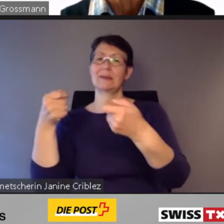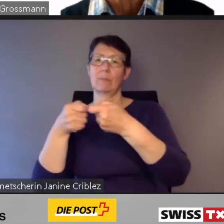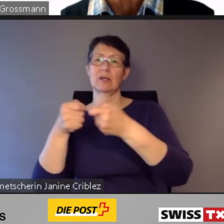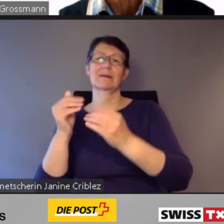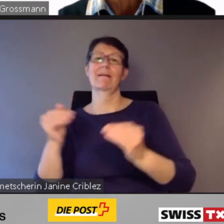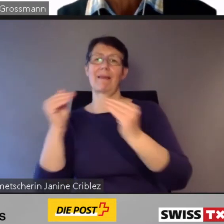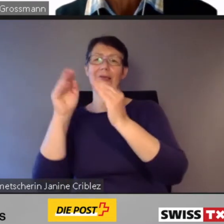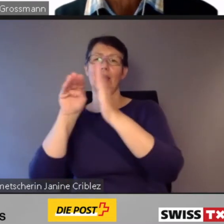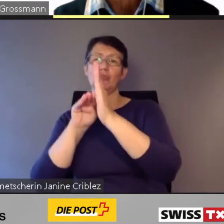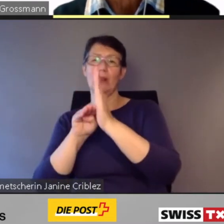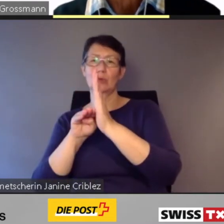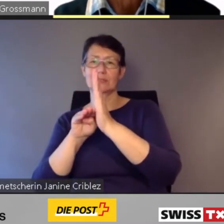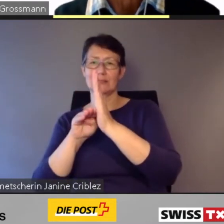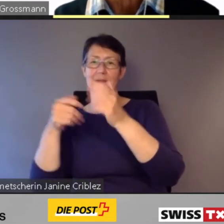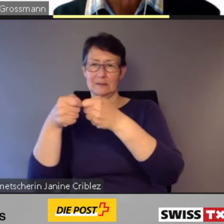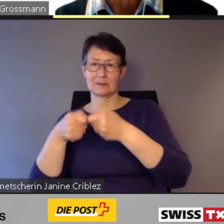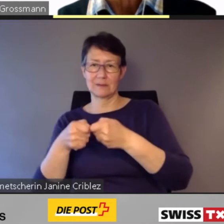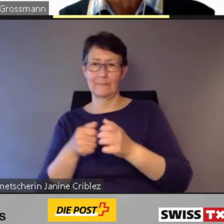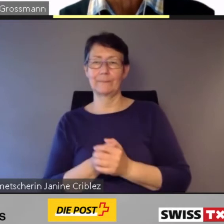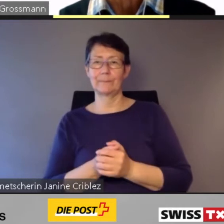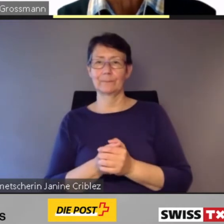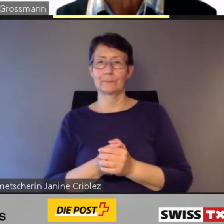entsprechende Züge ersetzt.